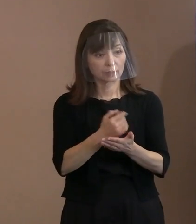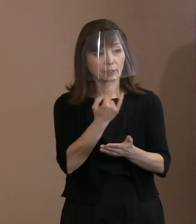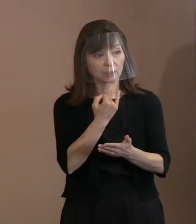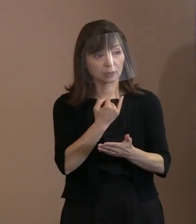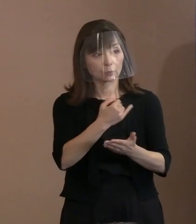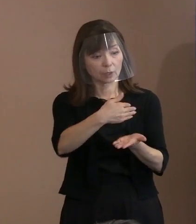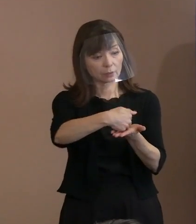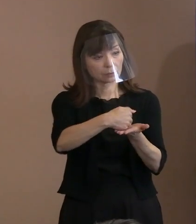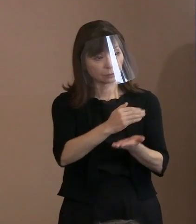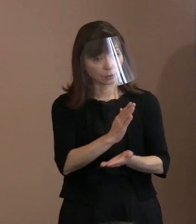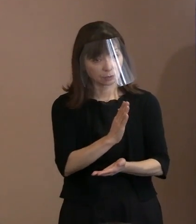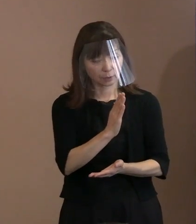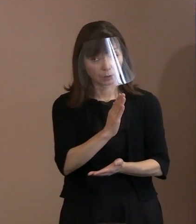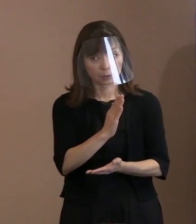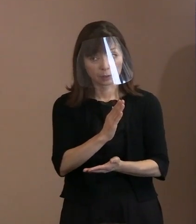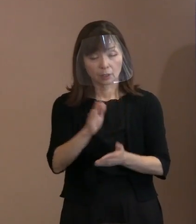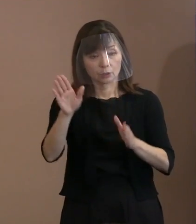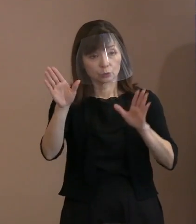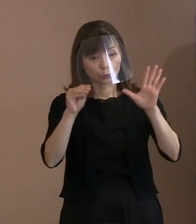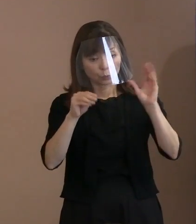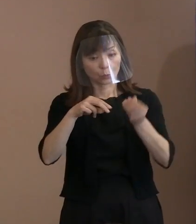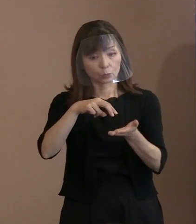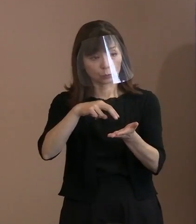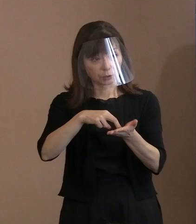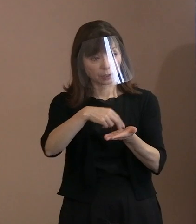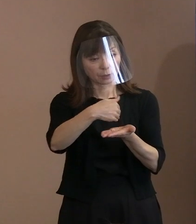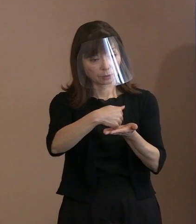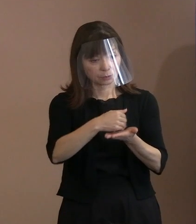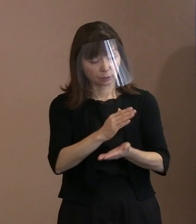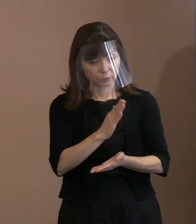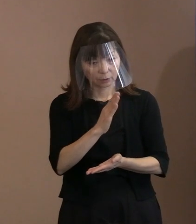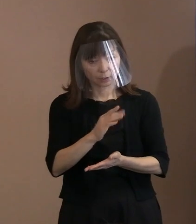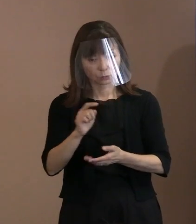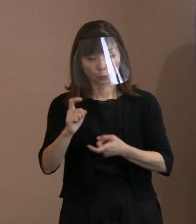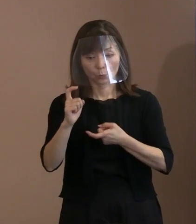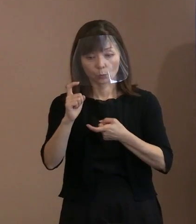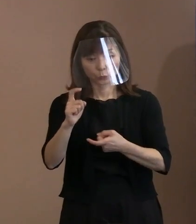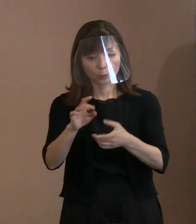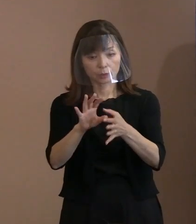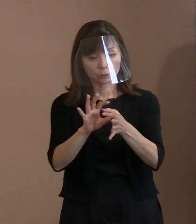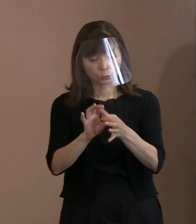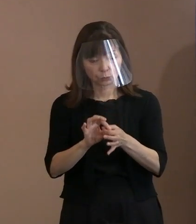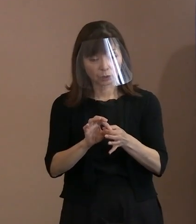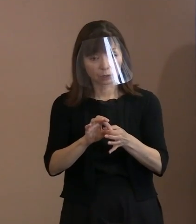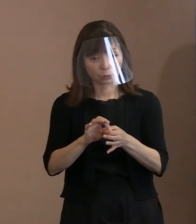お持ちの情報で､この言葉に関する｡